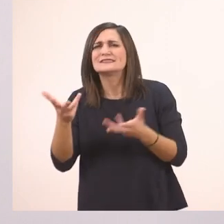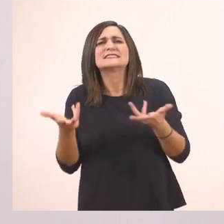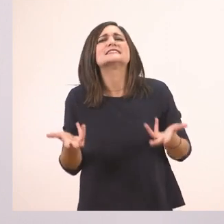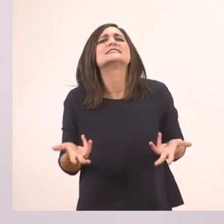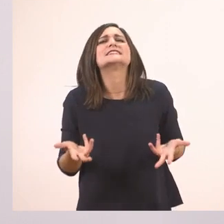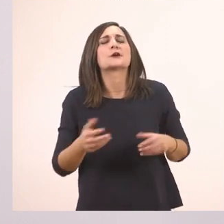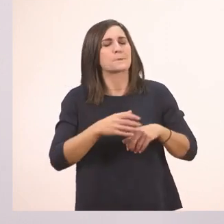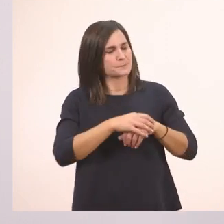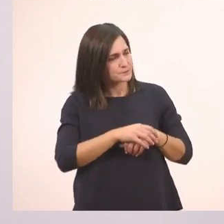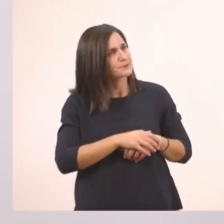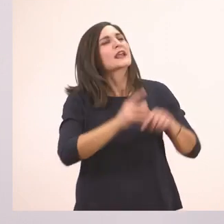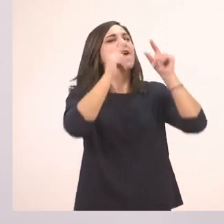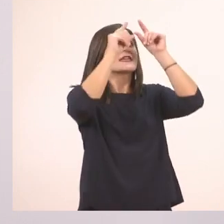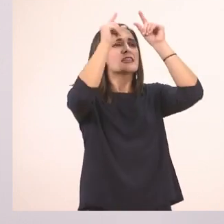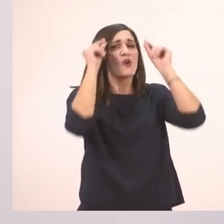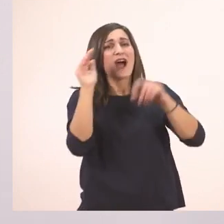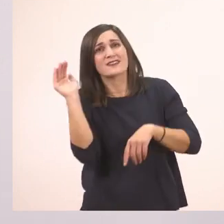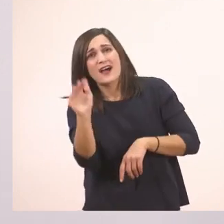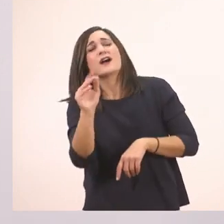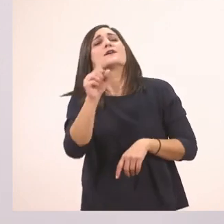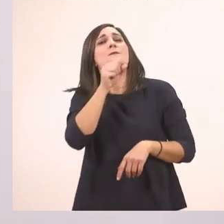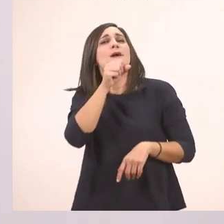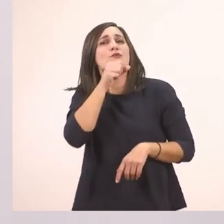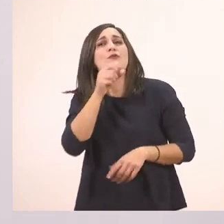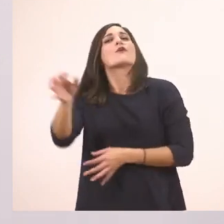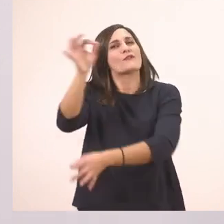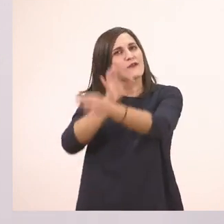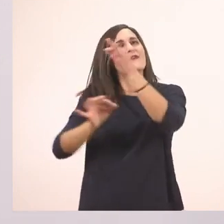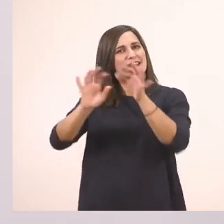Η Ιωάννα ζητάει από τον παππού της να της πει μια ιστορία.